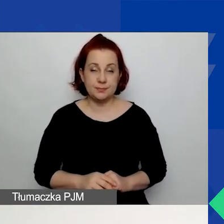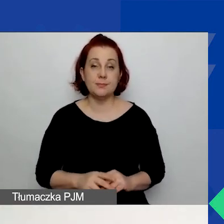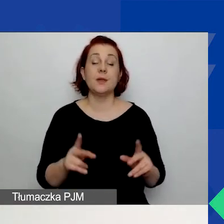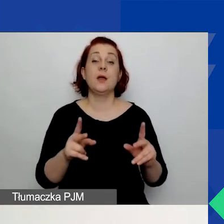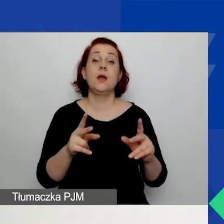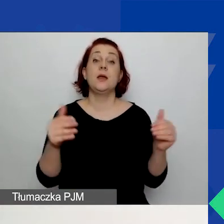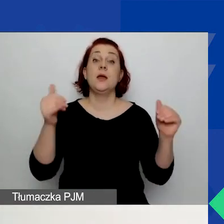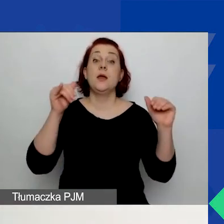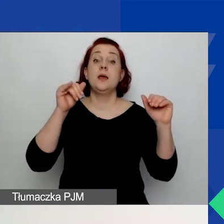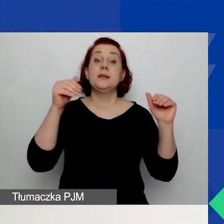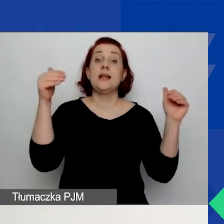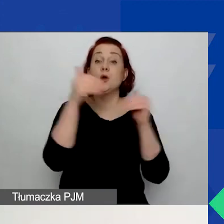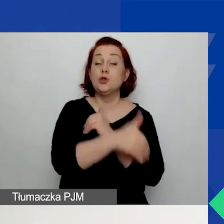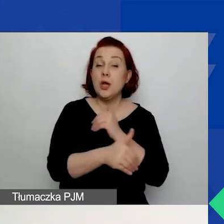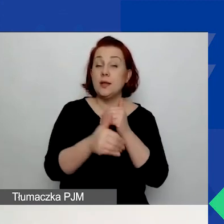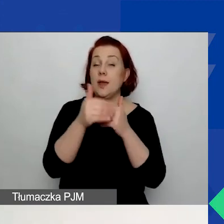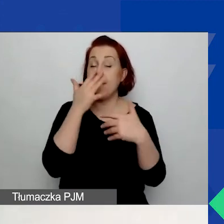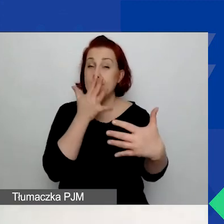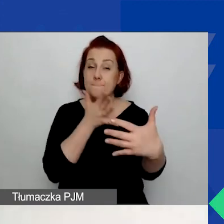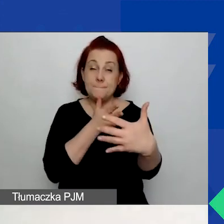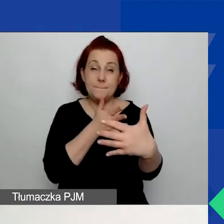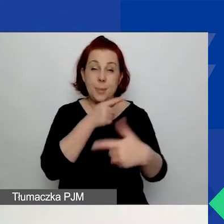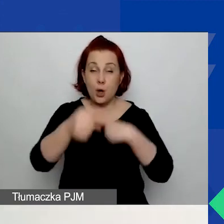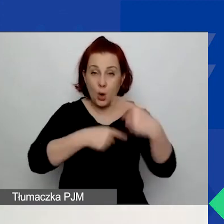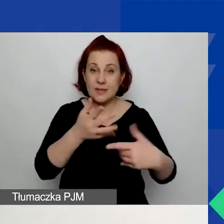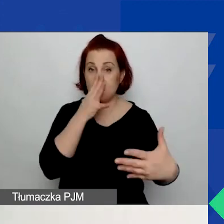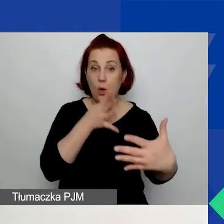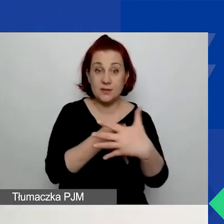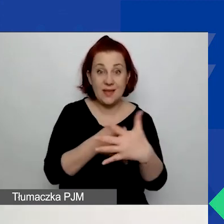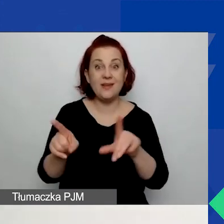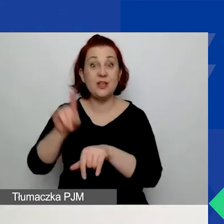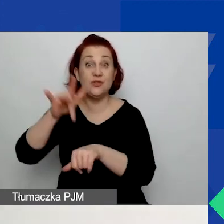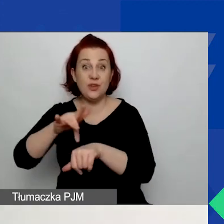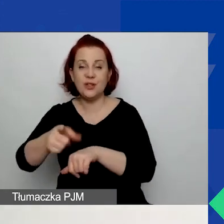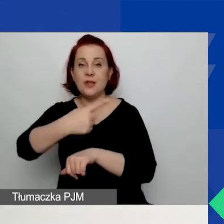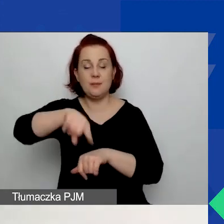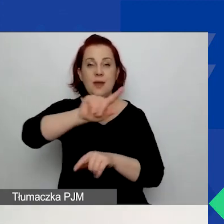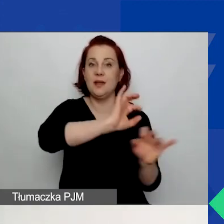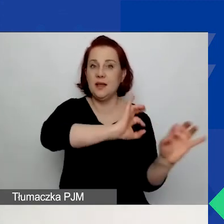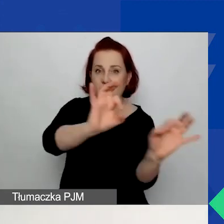i o zamieszczeniu wyników oceny wniosków informujemy mailowo.